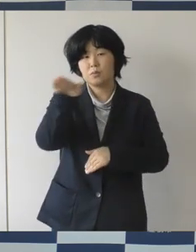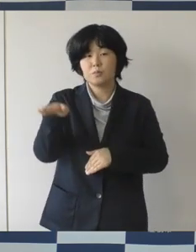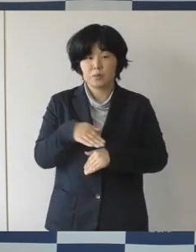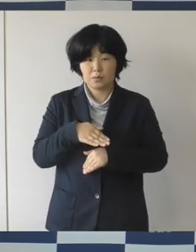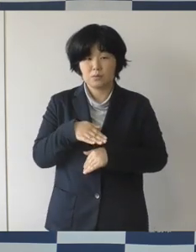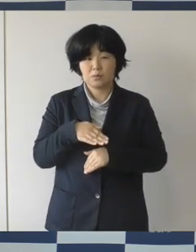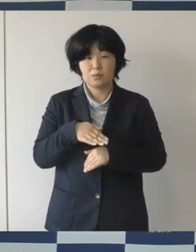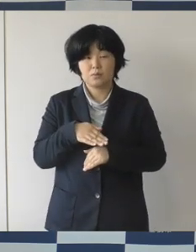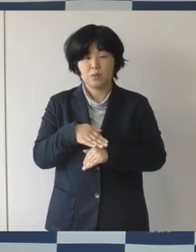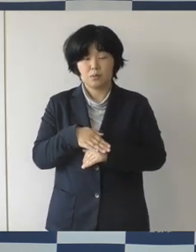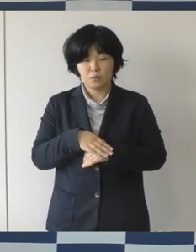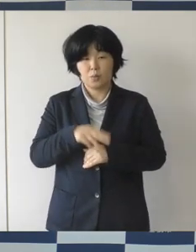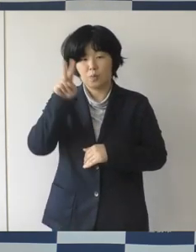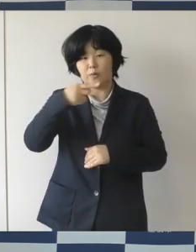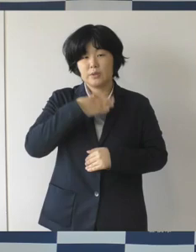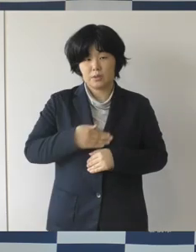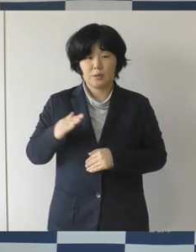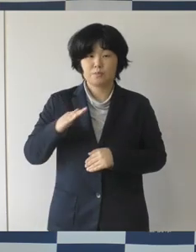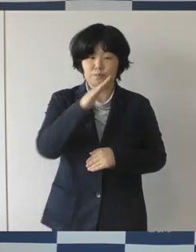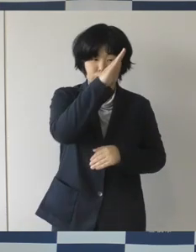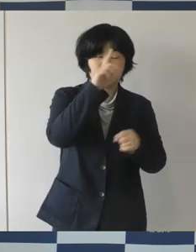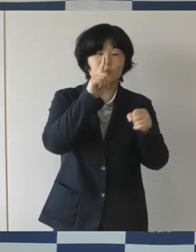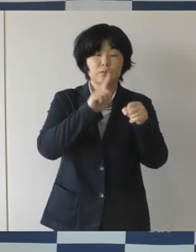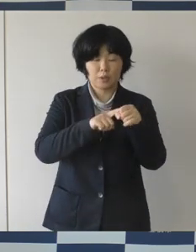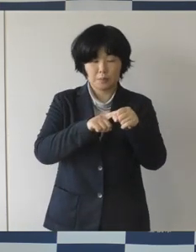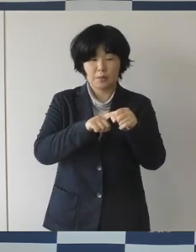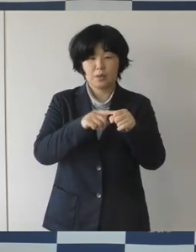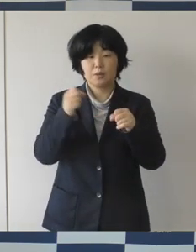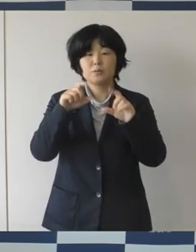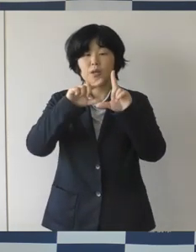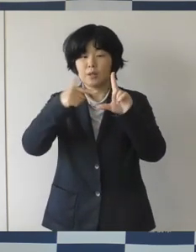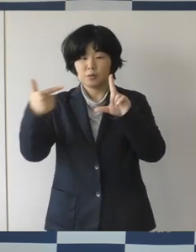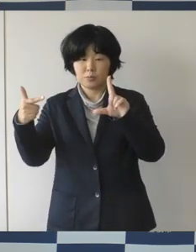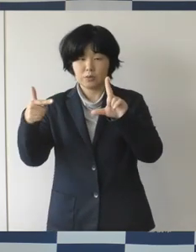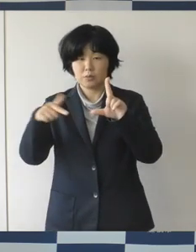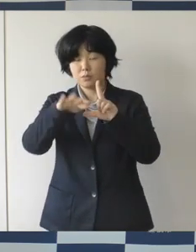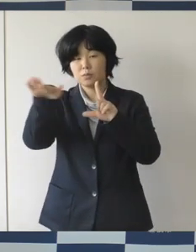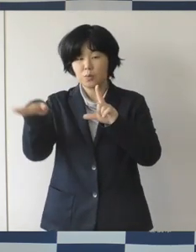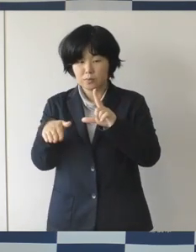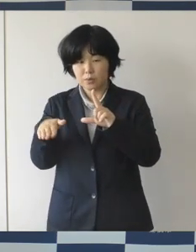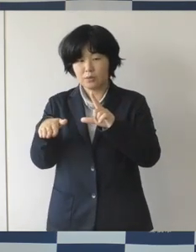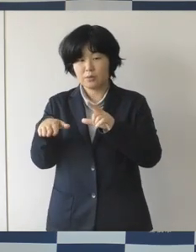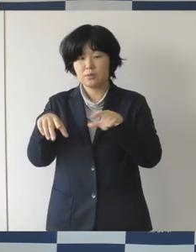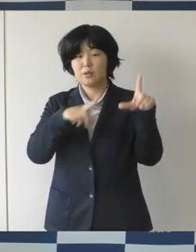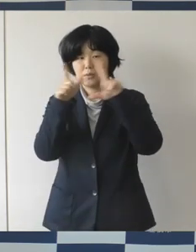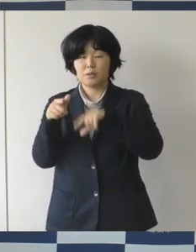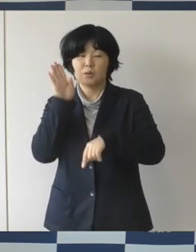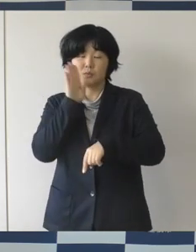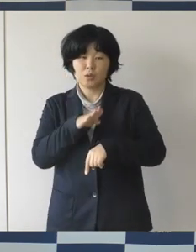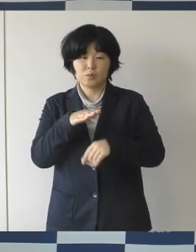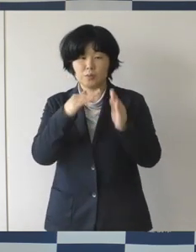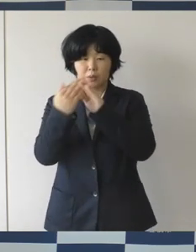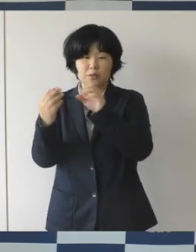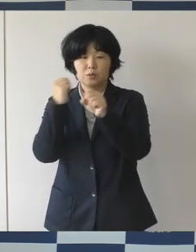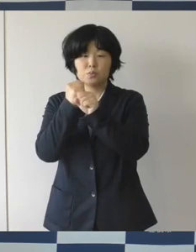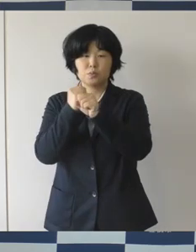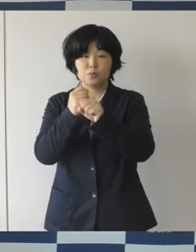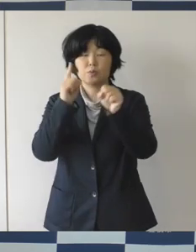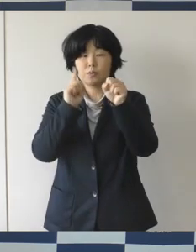尊重されて安心して暮らせるまちの実現に向けて 一方または双方が性的少数者であるお二人が